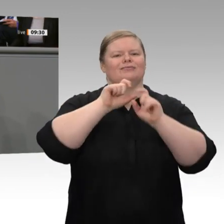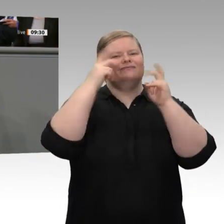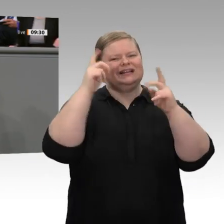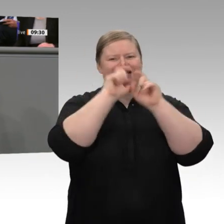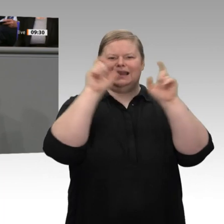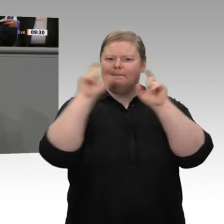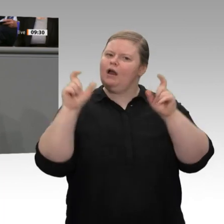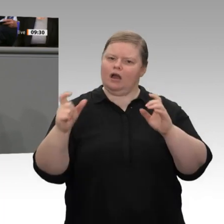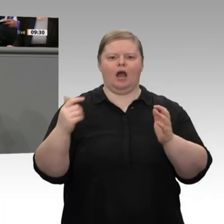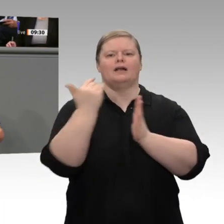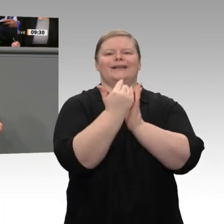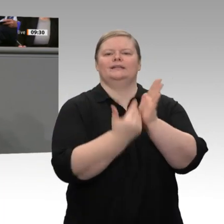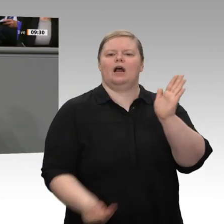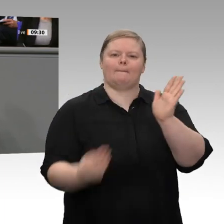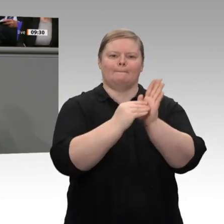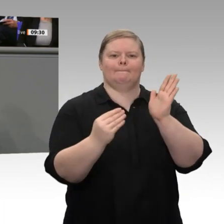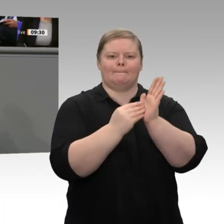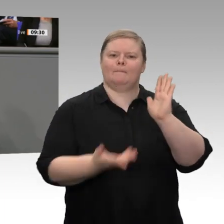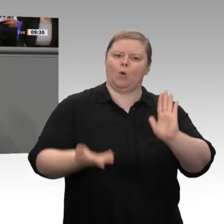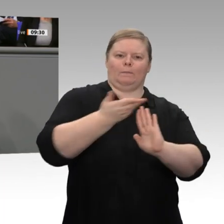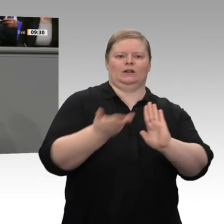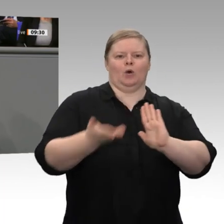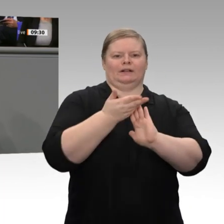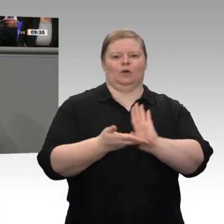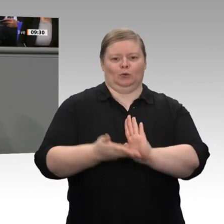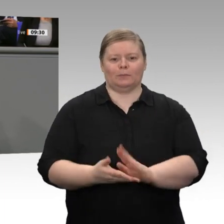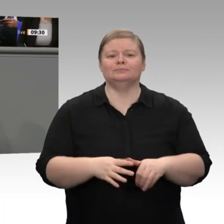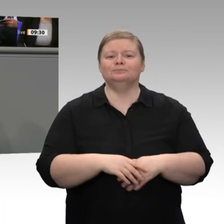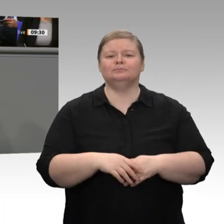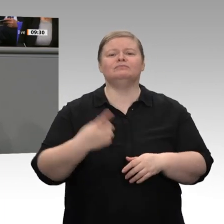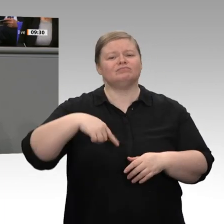auch wichtig, dass das Thema Landwirtschaft - die Landwirtschaftsministerin ist auch anwesend - heute Nacht in den Fokus gerückt ist.